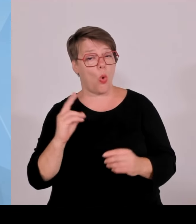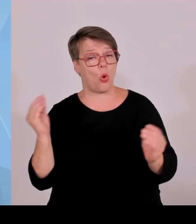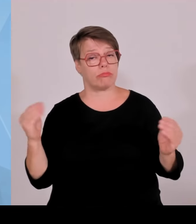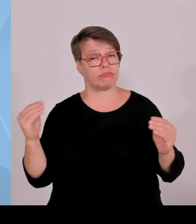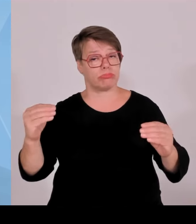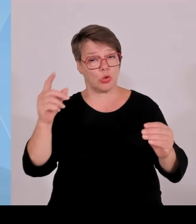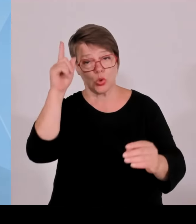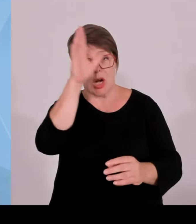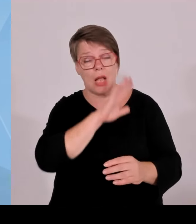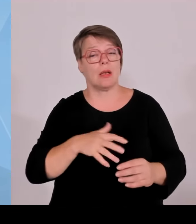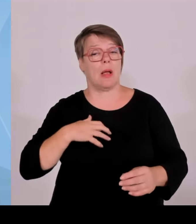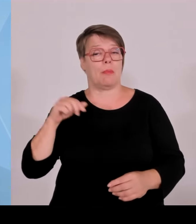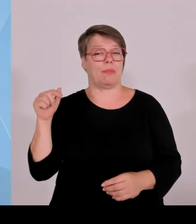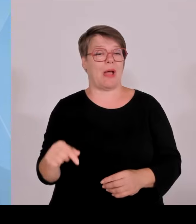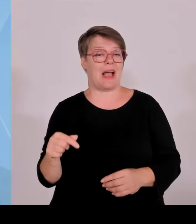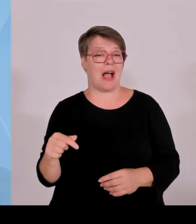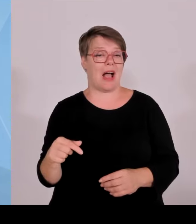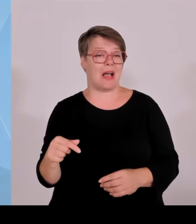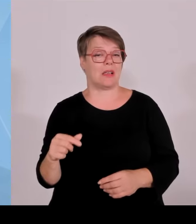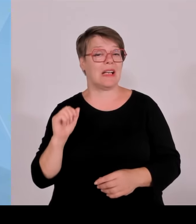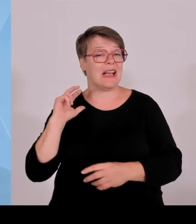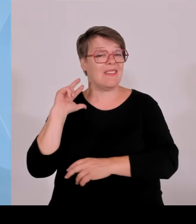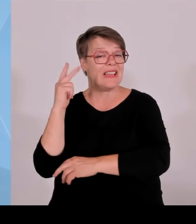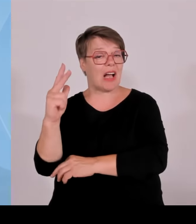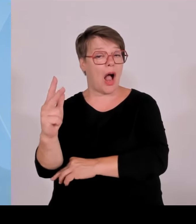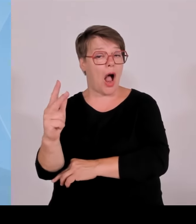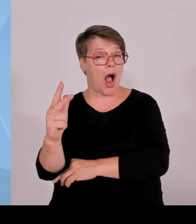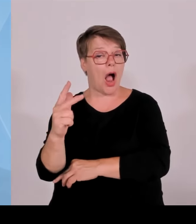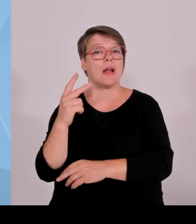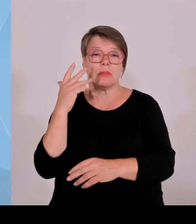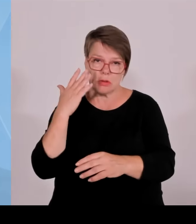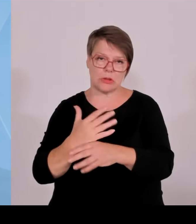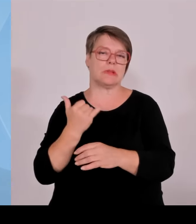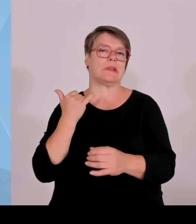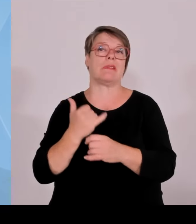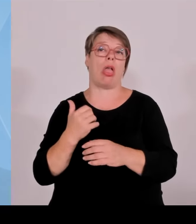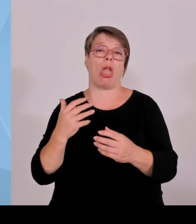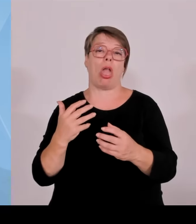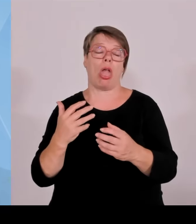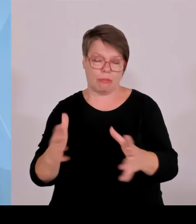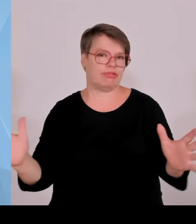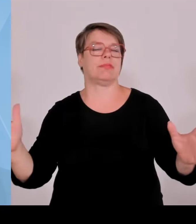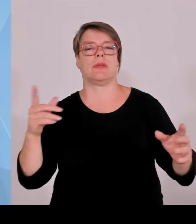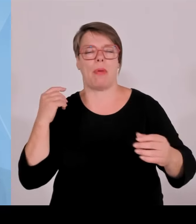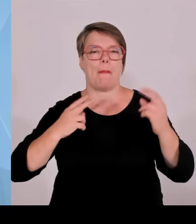Landschaft gestellt, sondern muss auch teilweise durchgefochten werden und dauert mehrere Jahre. Also wenn dann immer die Zahlen